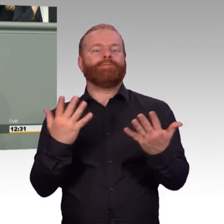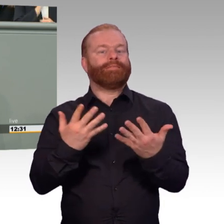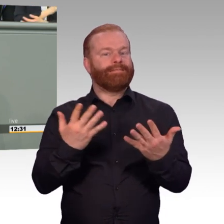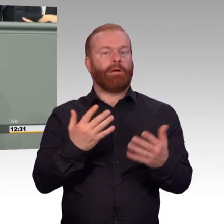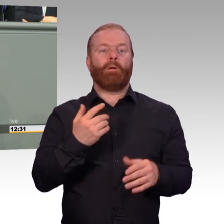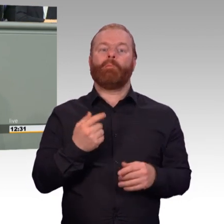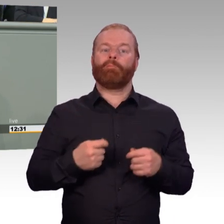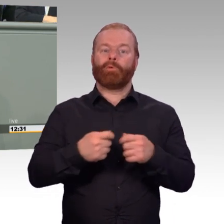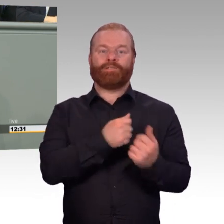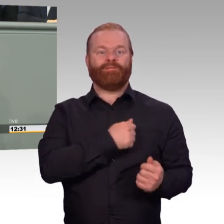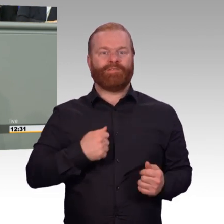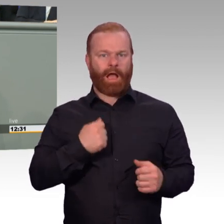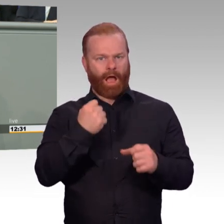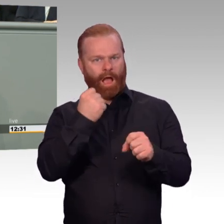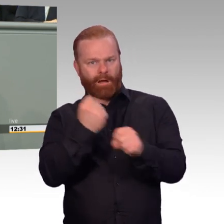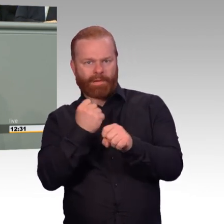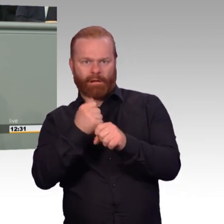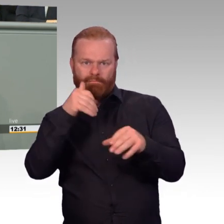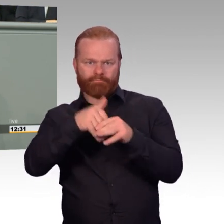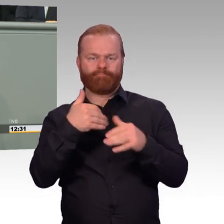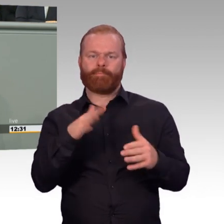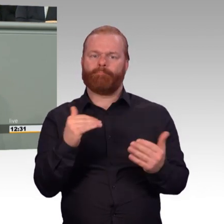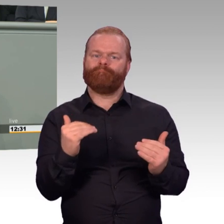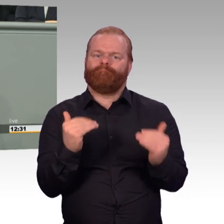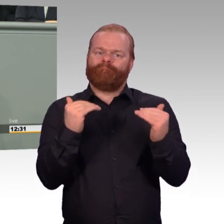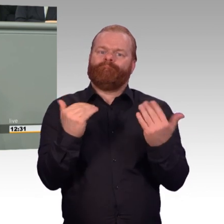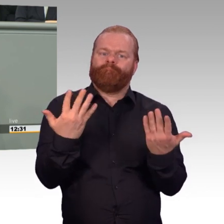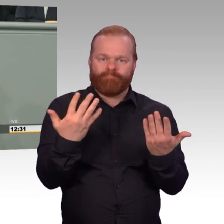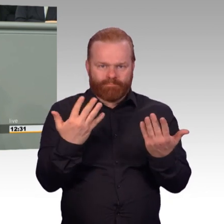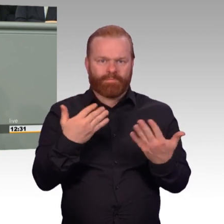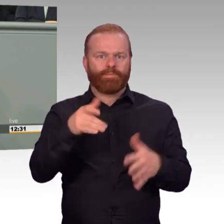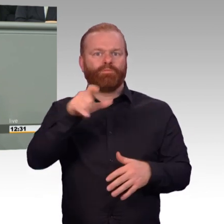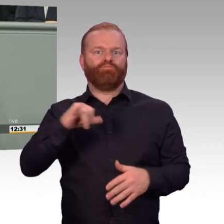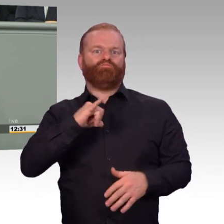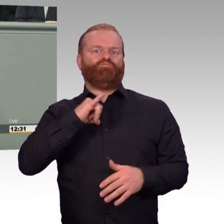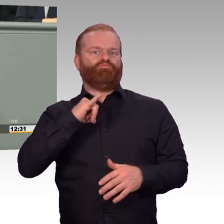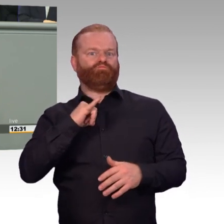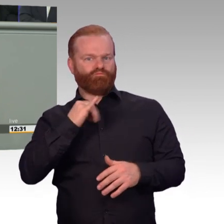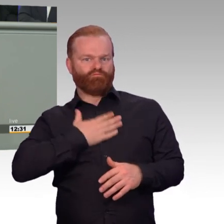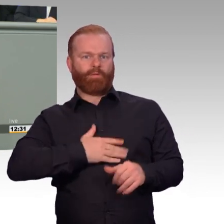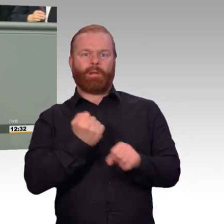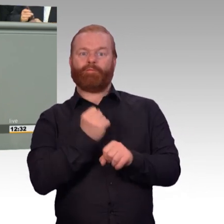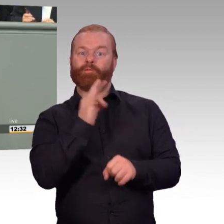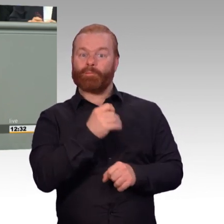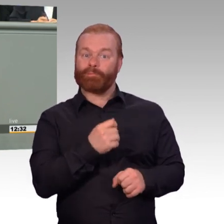liegen die Vorteile klar beim Mittelstand, beim Handwerk, der Industrie und anderen. Nichtsdestotrotz ist es wichtig,